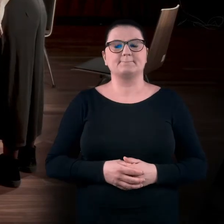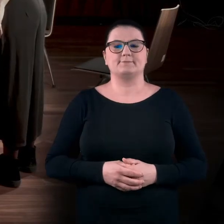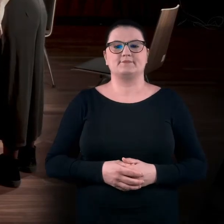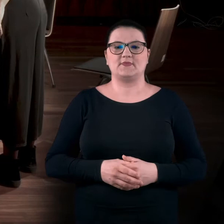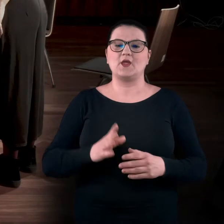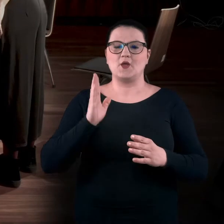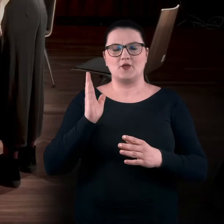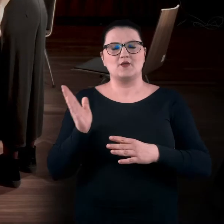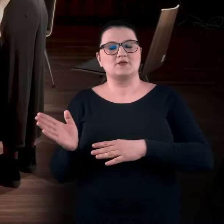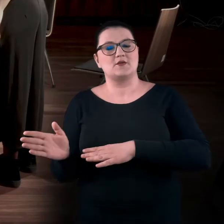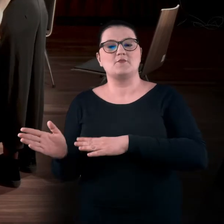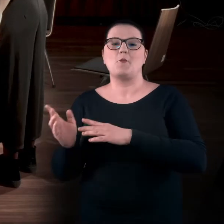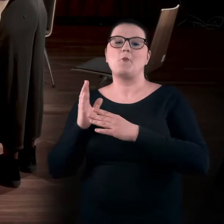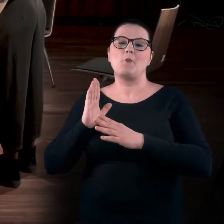I teraz powoli wracamy do centrum.